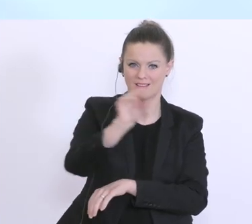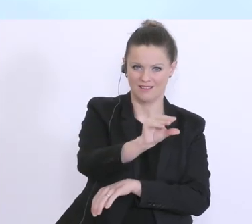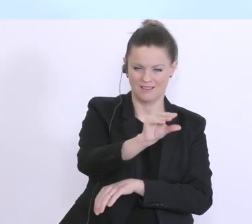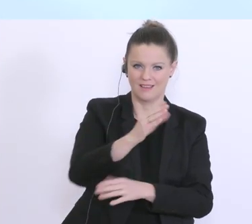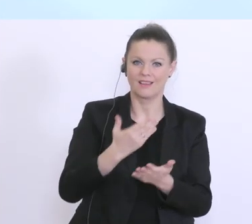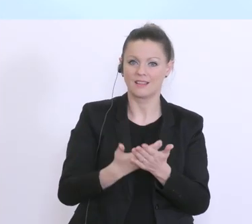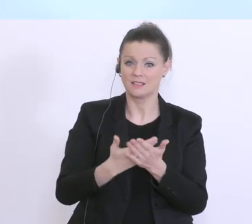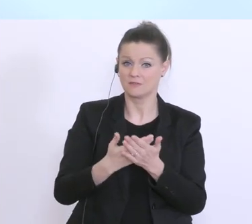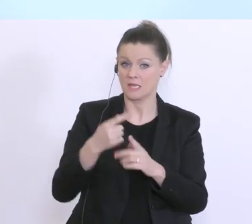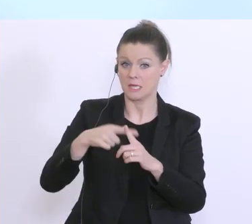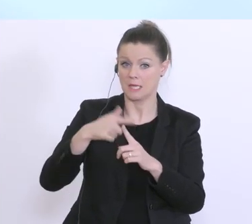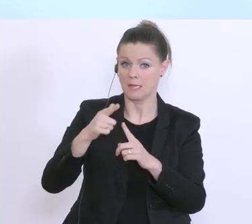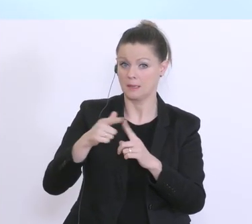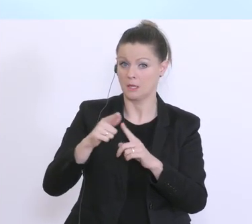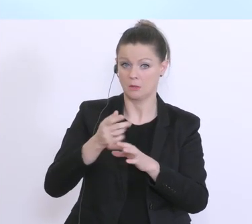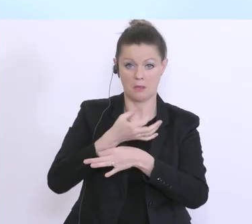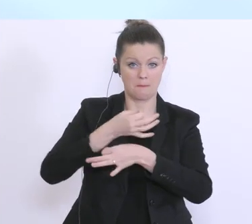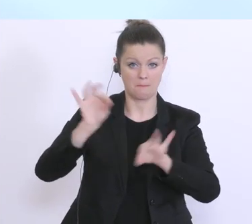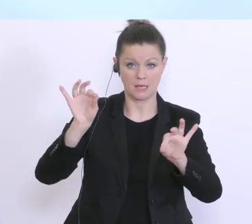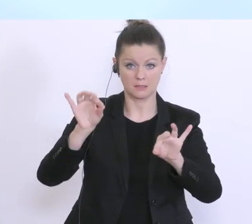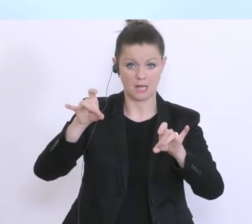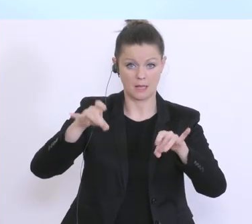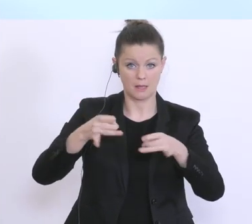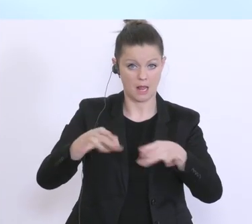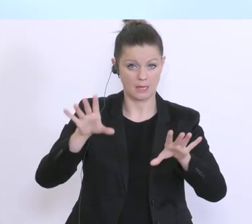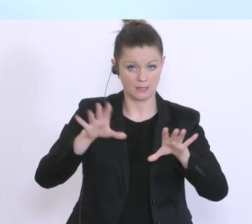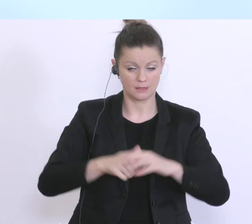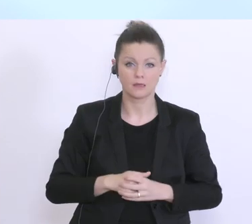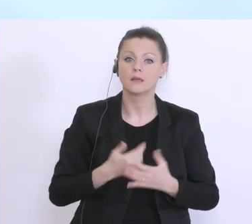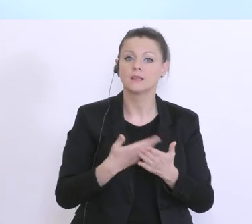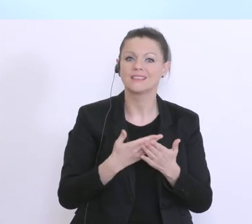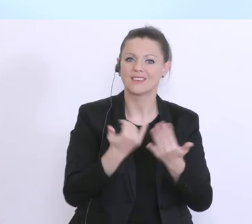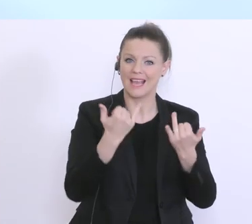wieder abgedeckt. Diese Regelung sichert aus unserer Sicht, gerade in der so kritischen Phase,